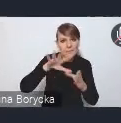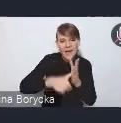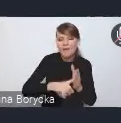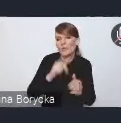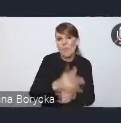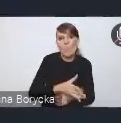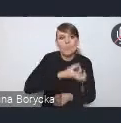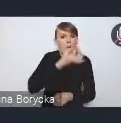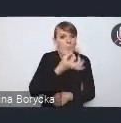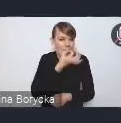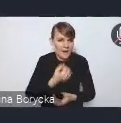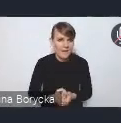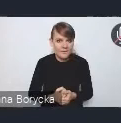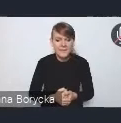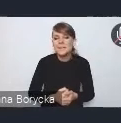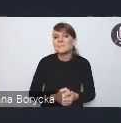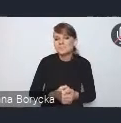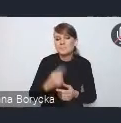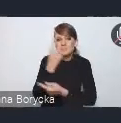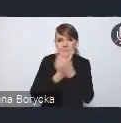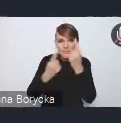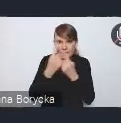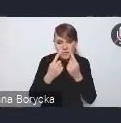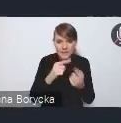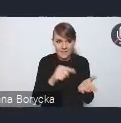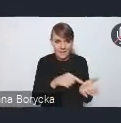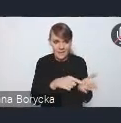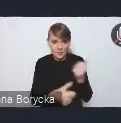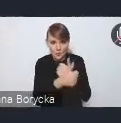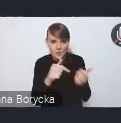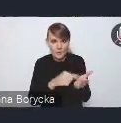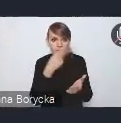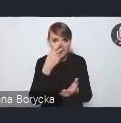Myślę, podkreślamy w dokumencie, że deficyt terenów zielonych